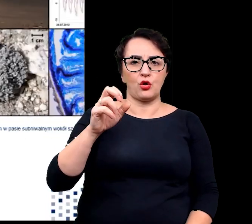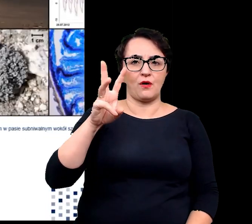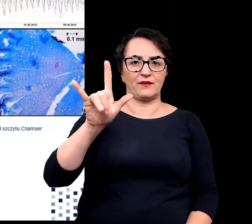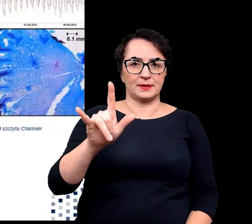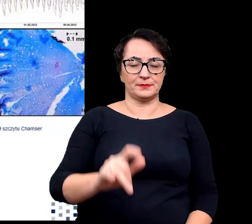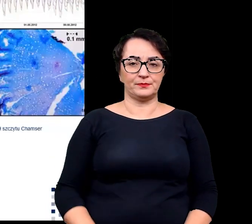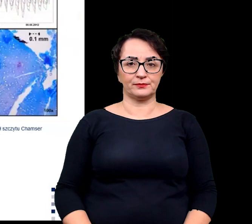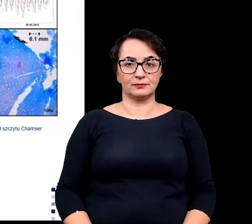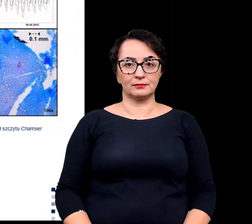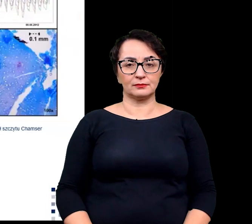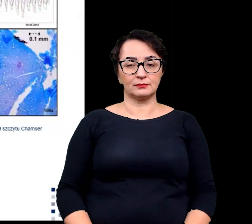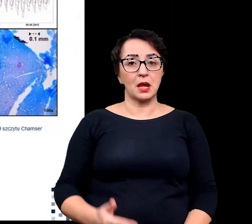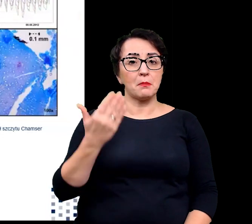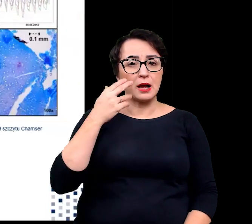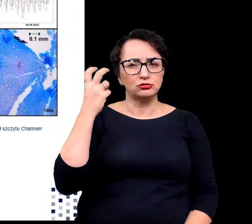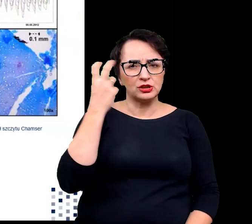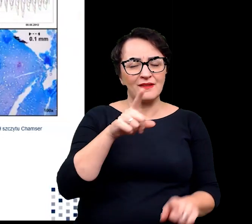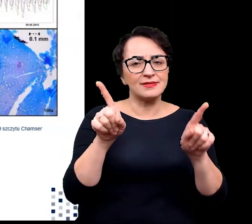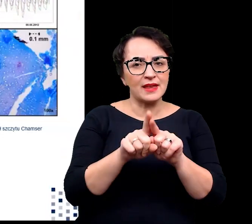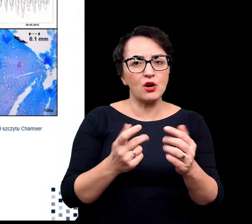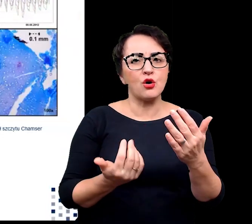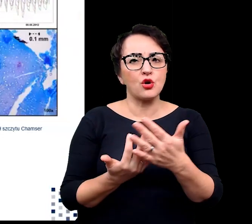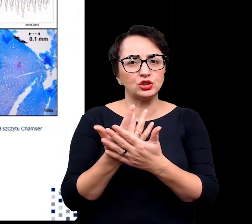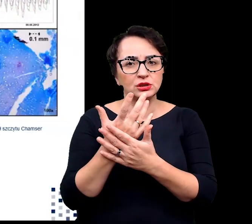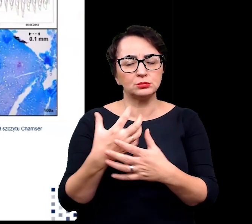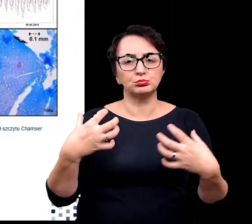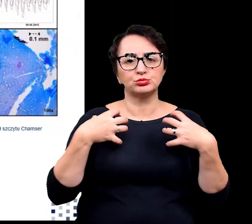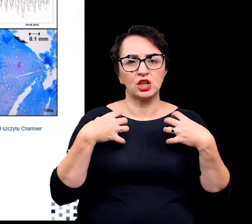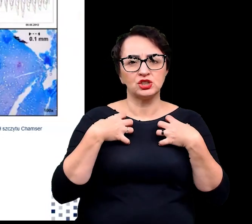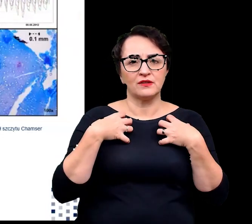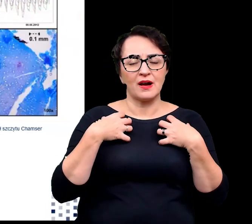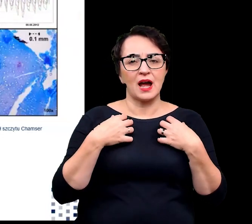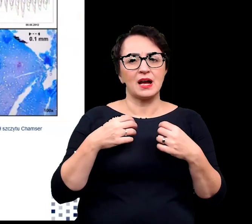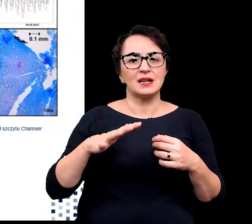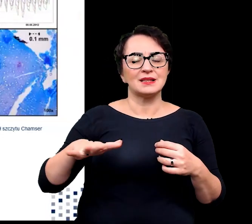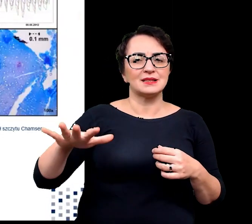Bardzo interesujące są rośliny, które przeżywają w strefach subniwalnych,